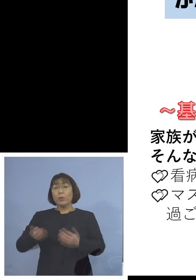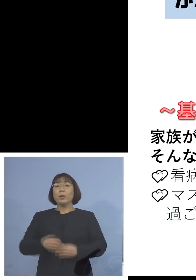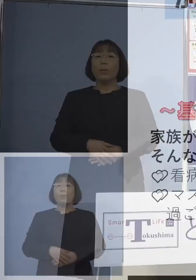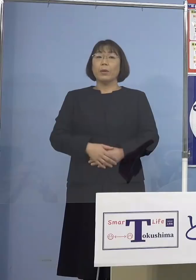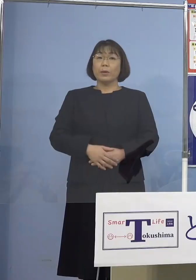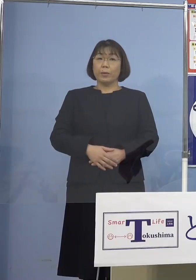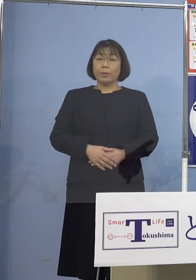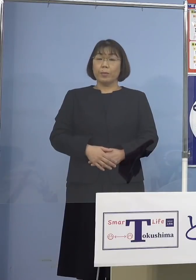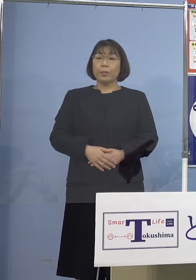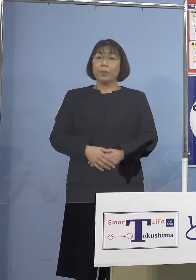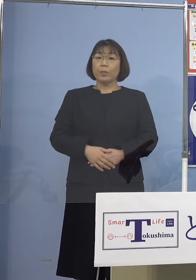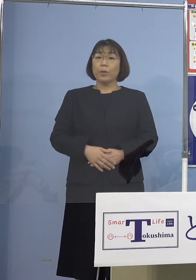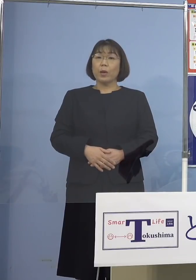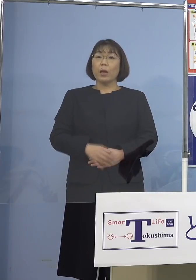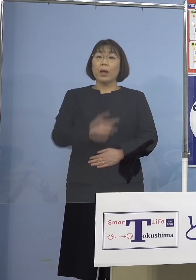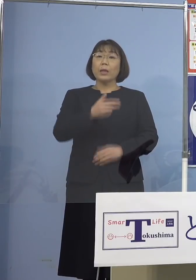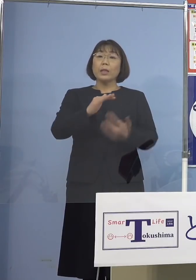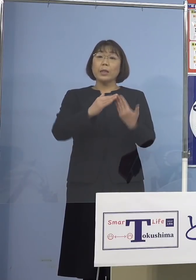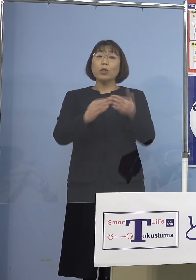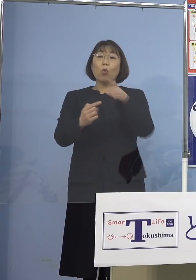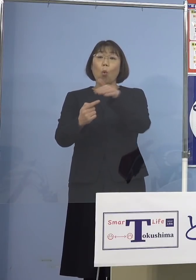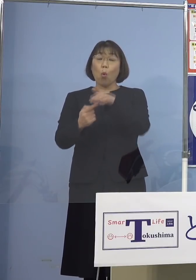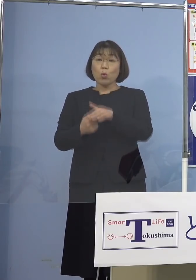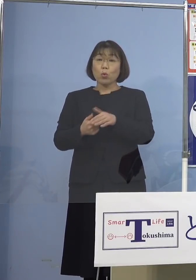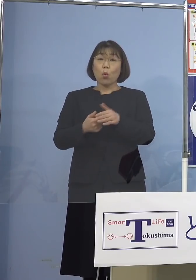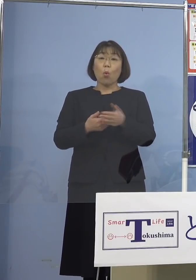これは各市町村の方に 配布させていただくとともに